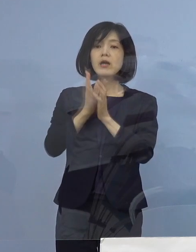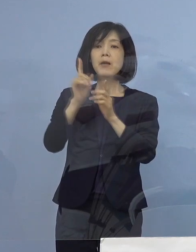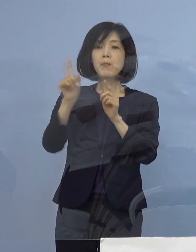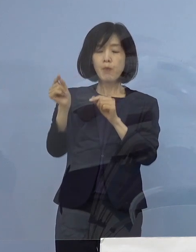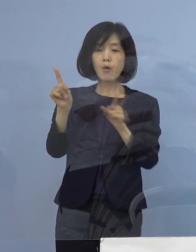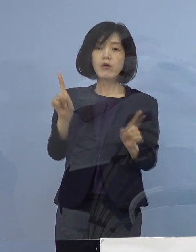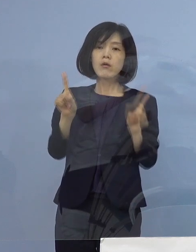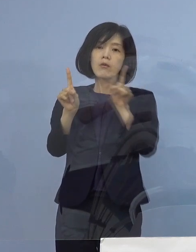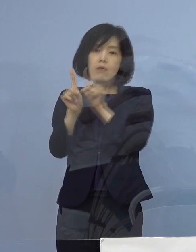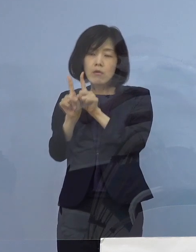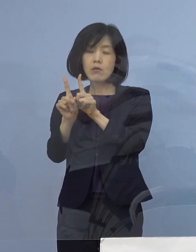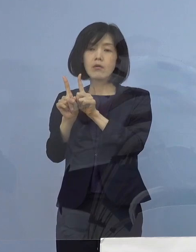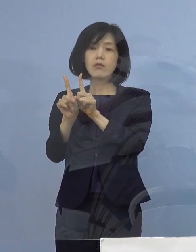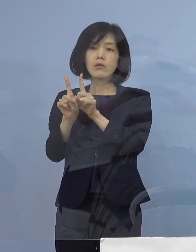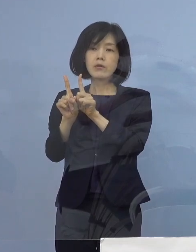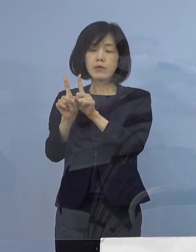との お話をいただいております